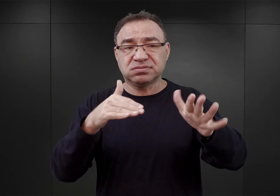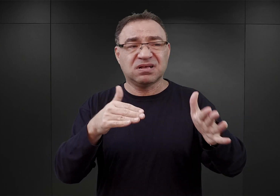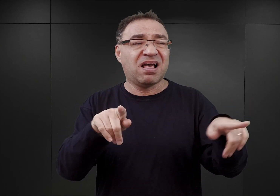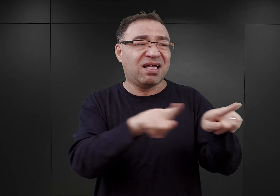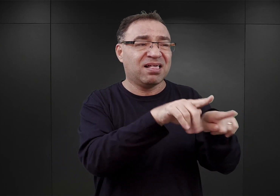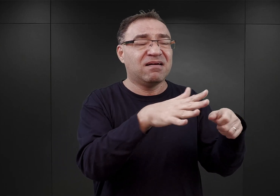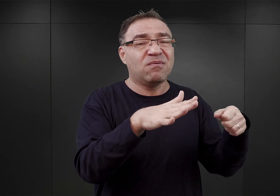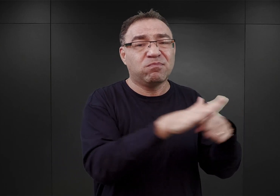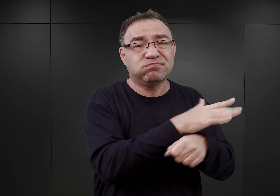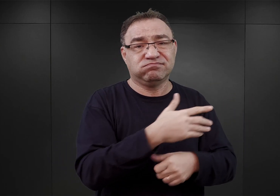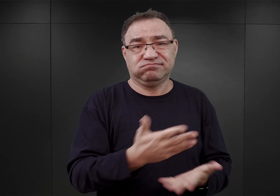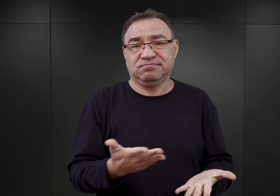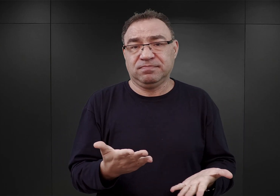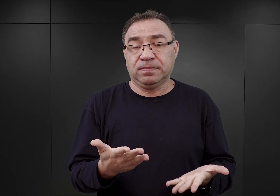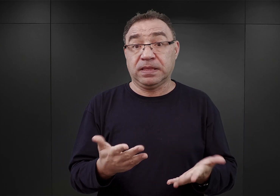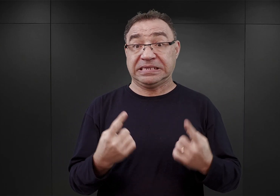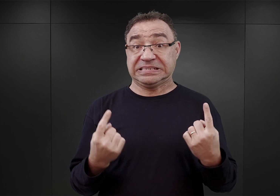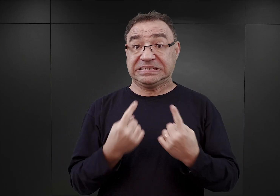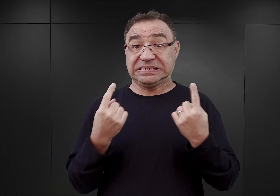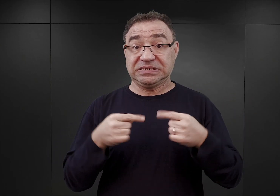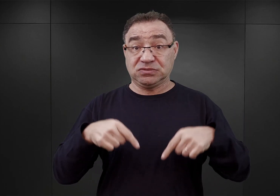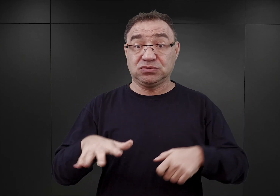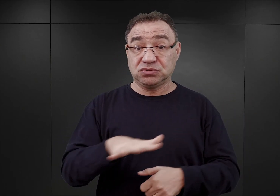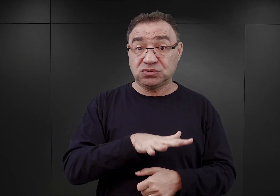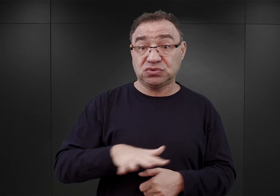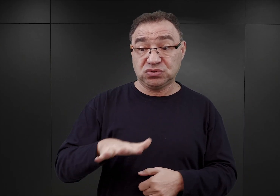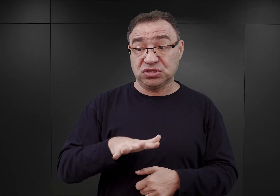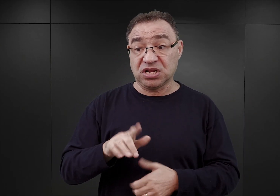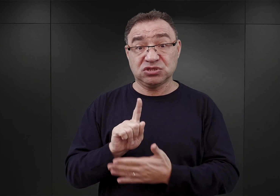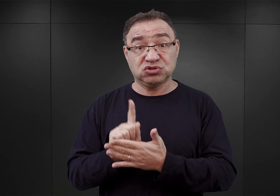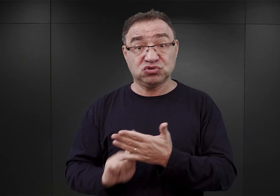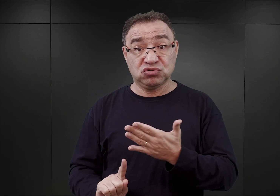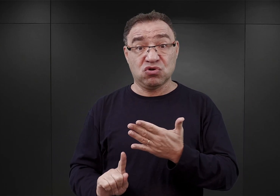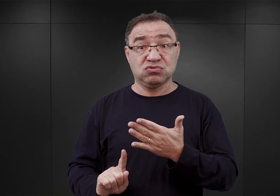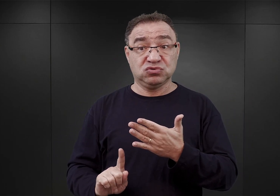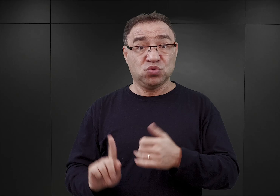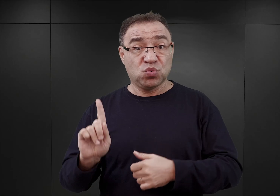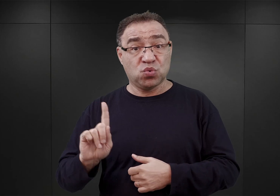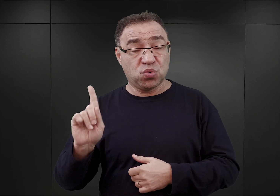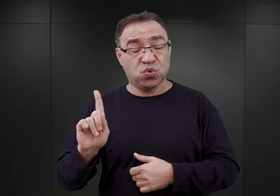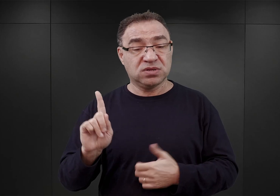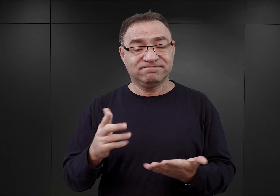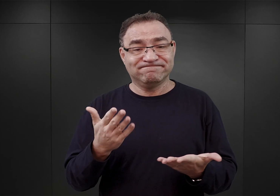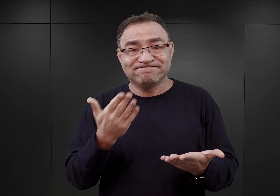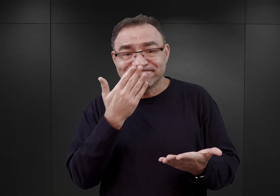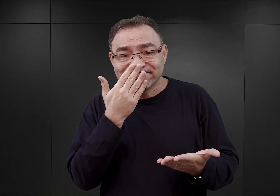Także sytuacja na terenach Górnego Śląska wyglądała w ten sposób, iż zdarzało się, że